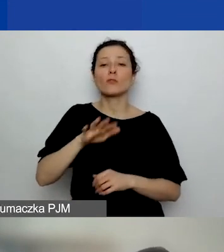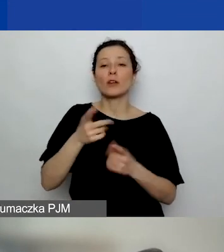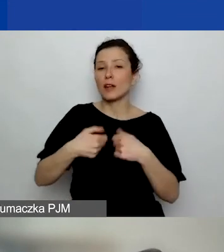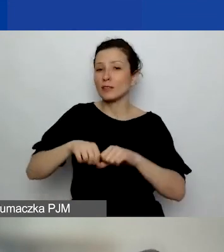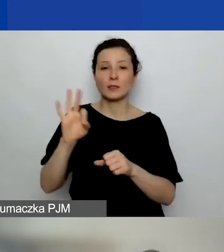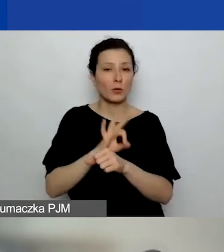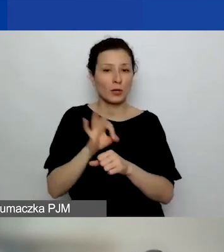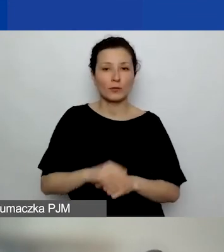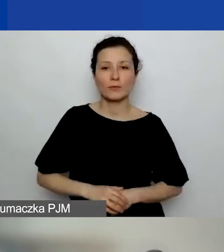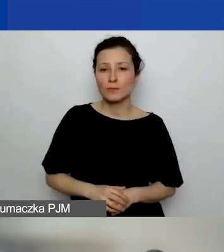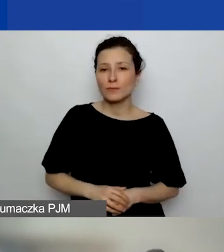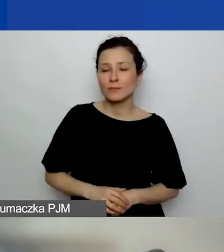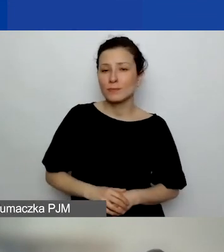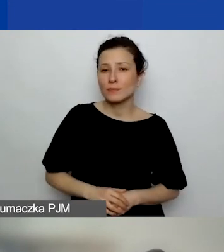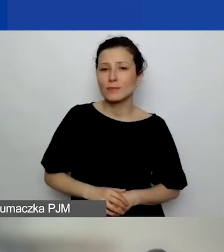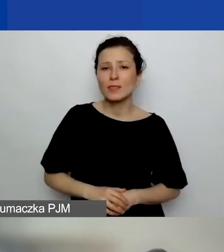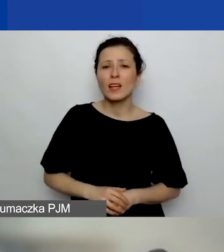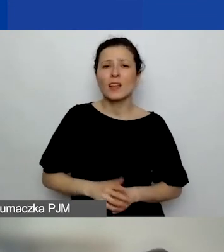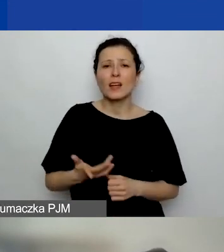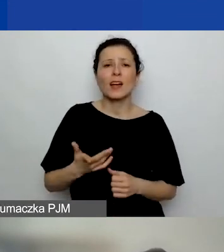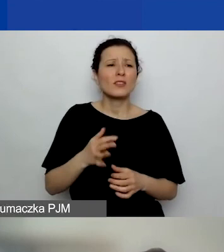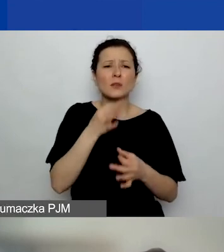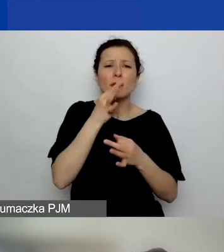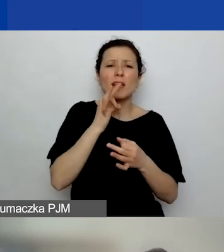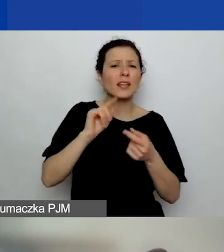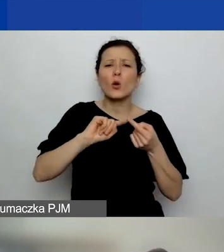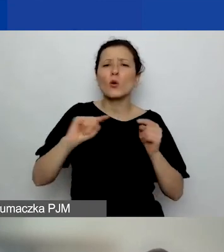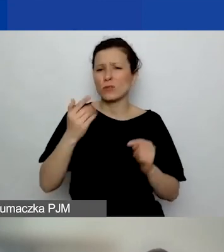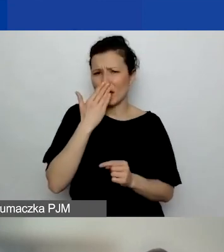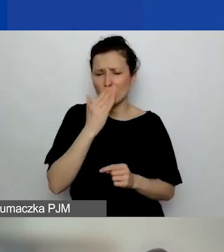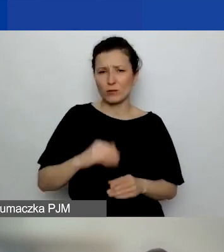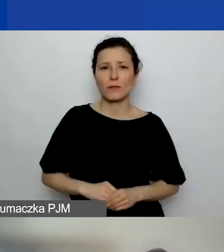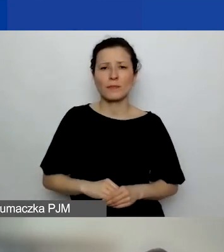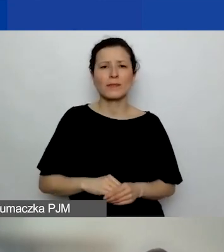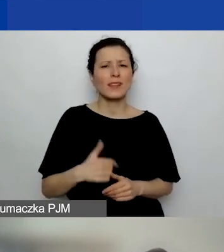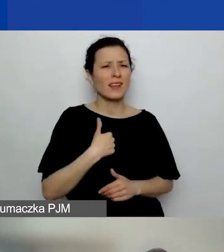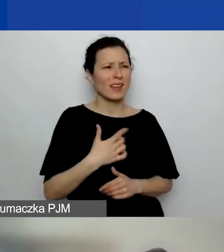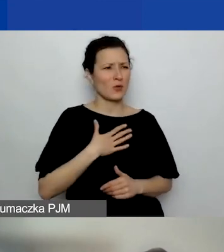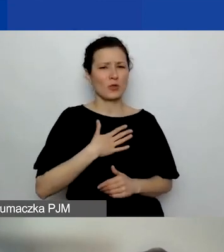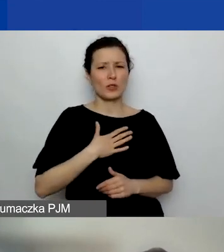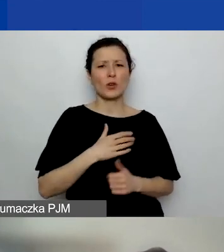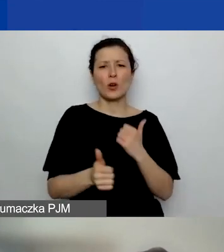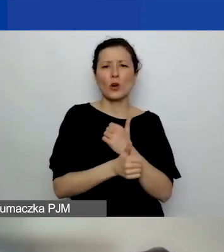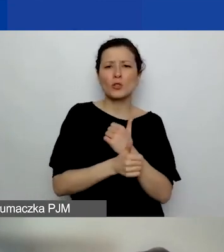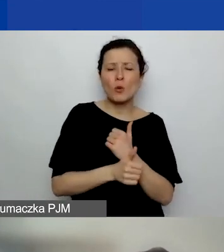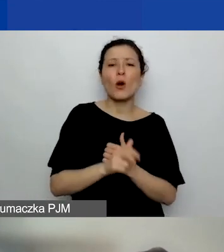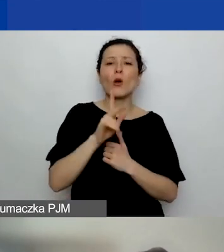Nie wiem, w kontekście czego to pytanie padło, dlatego że... Mnie się wydaje, że to było w kontekście koszyków regionalnych.